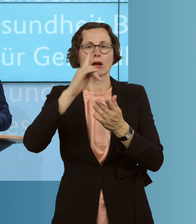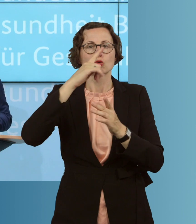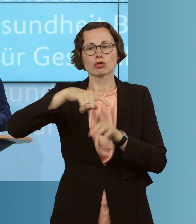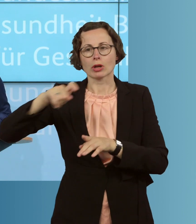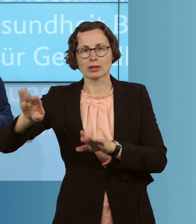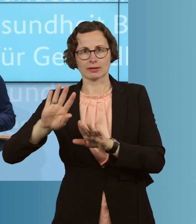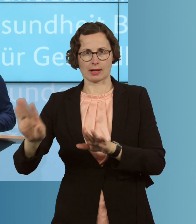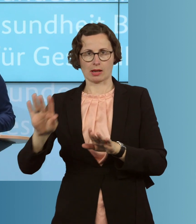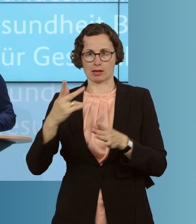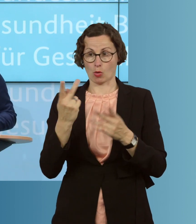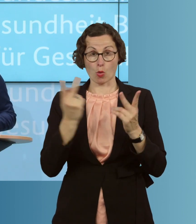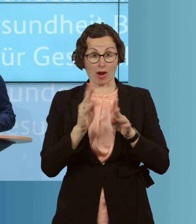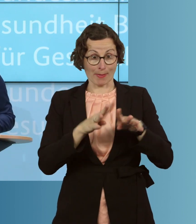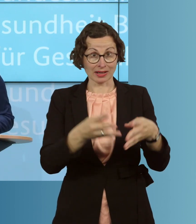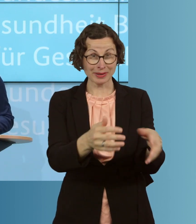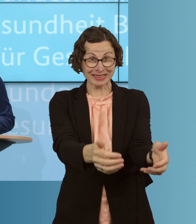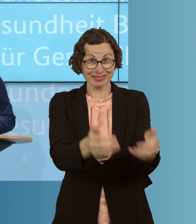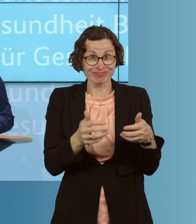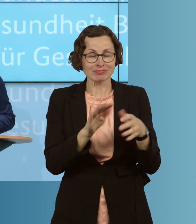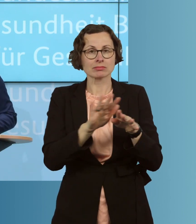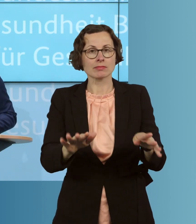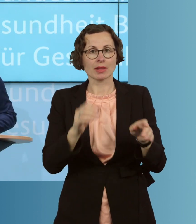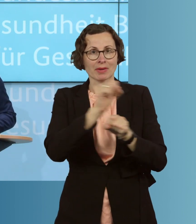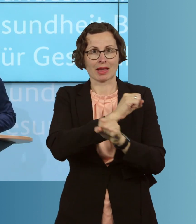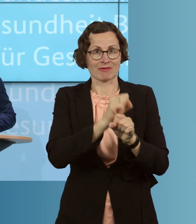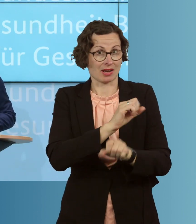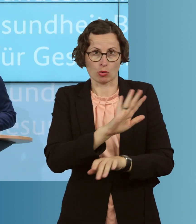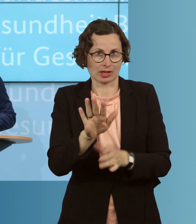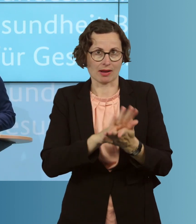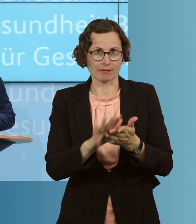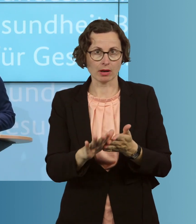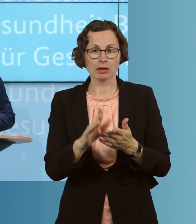zu bekämpfen. Und sie ist auch noch lange nicht vorbei. Deshalb müssen wir an ganz